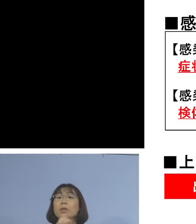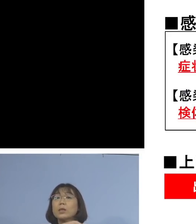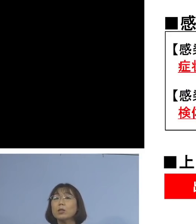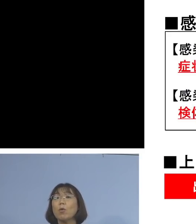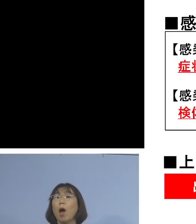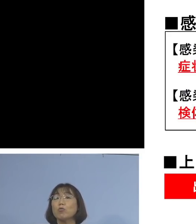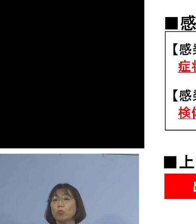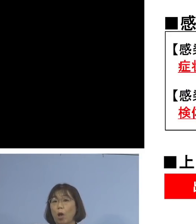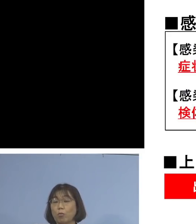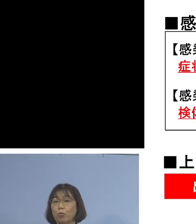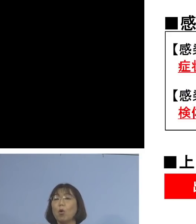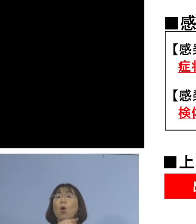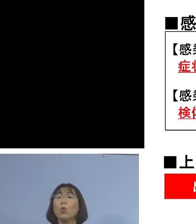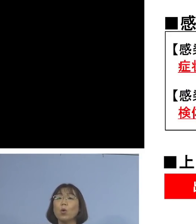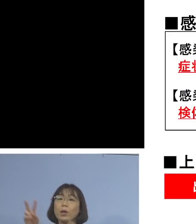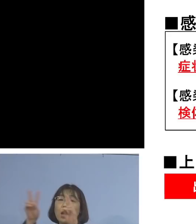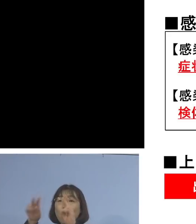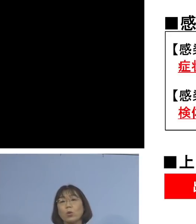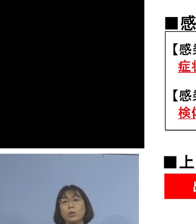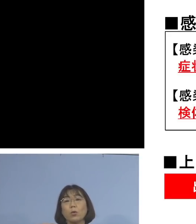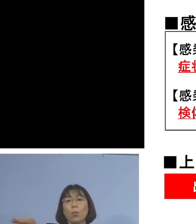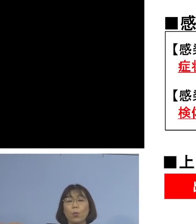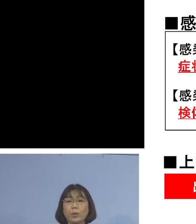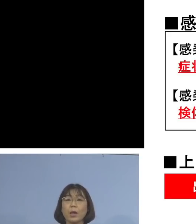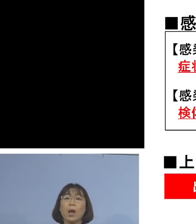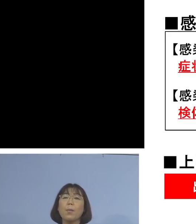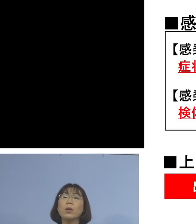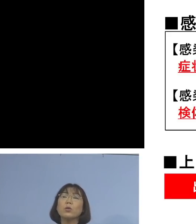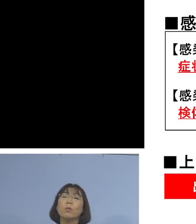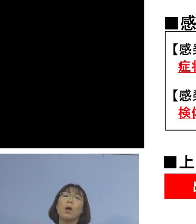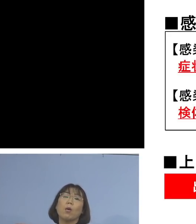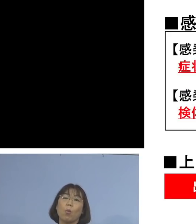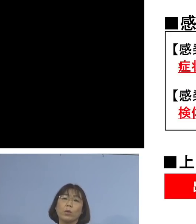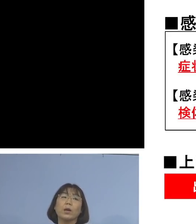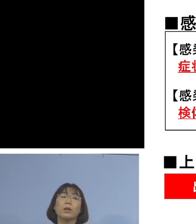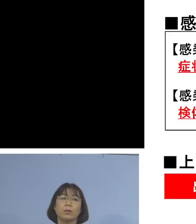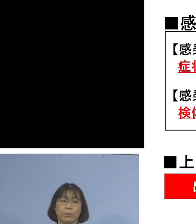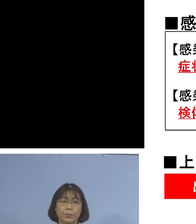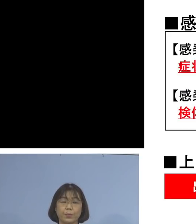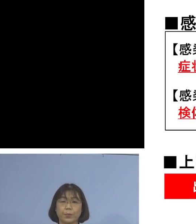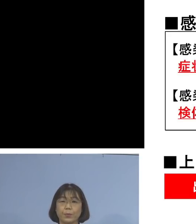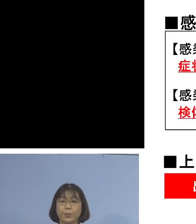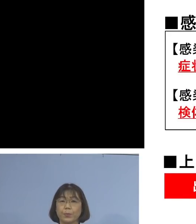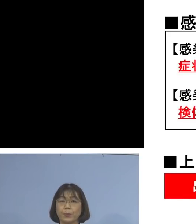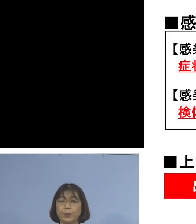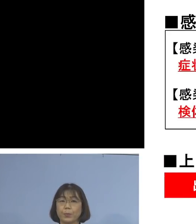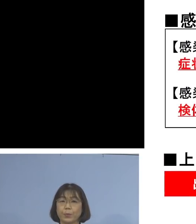これを事業者の皆さん方に、まずは 行っていただこうということであります